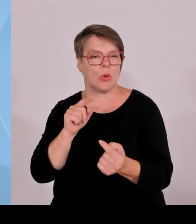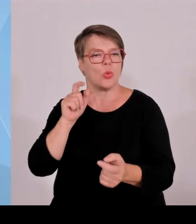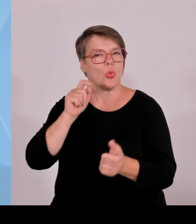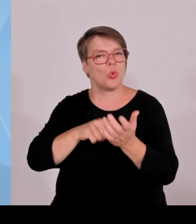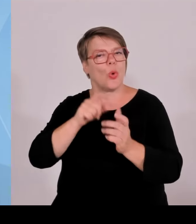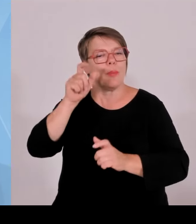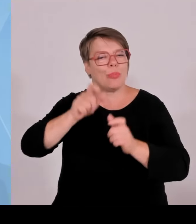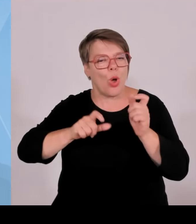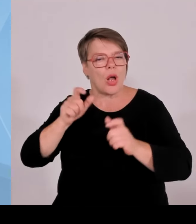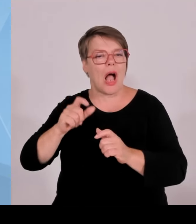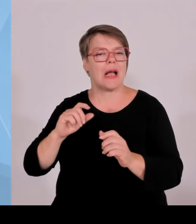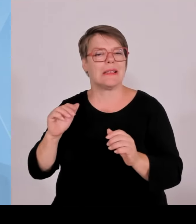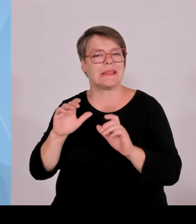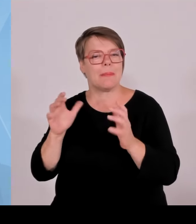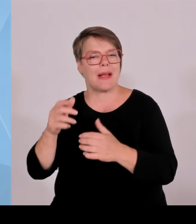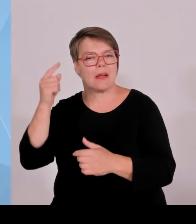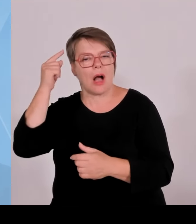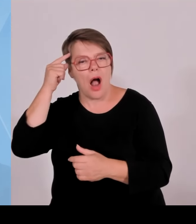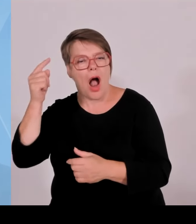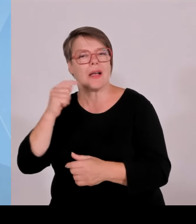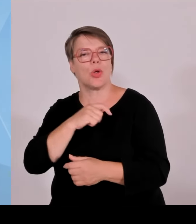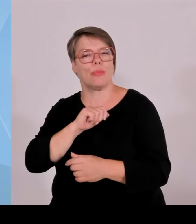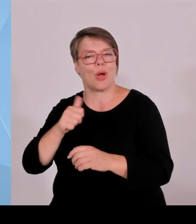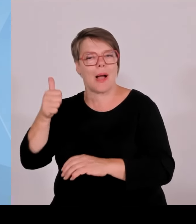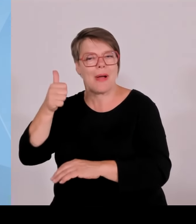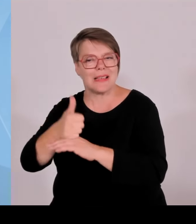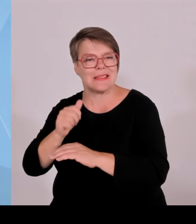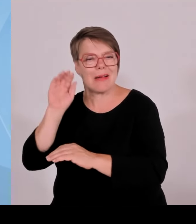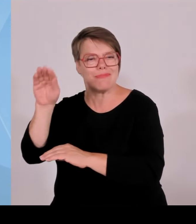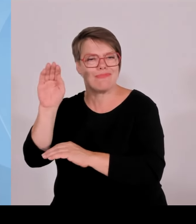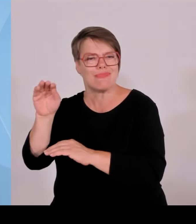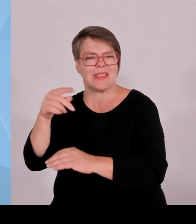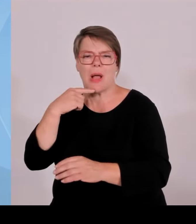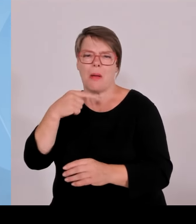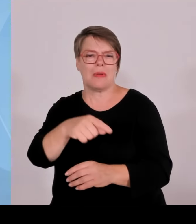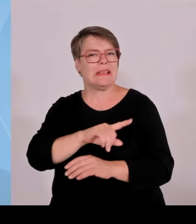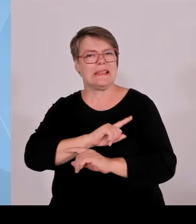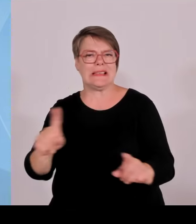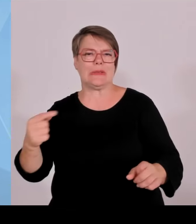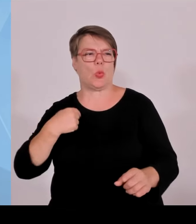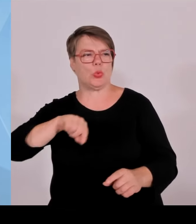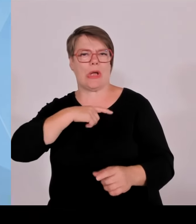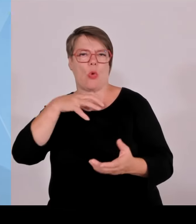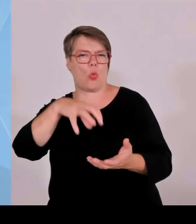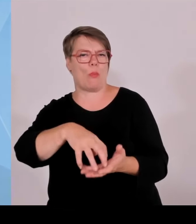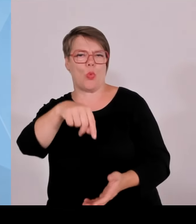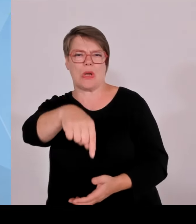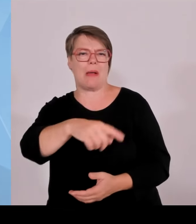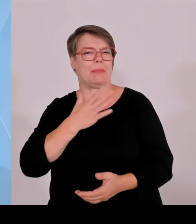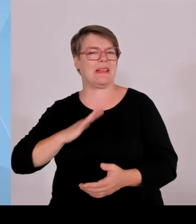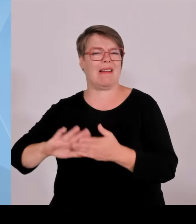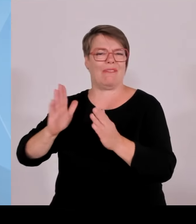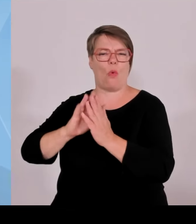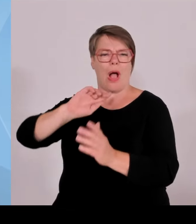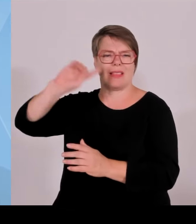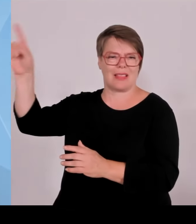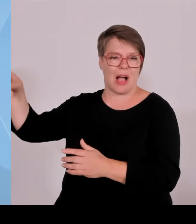Rund 1/3 des PV-Zubaus deutschlandweit erfolgt in Bayern und auch bei den Windrädern ist der Knoten mittlerweile gelöst